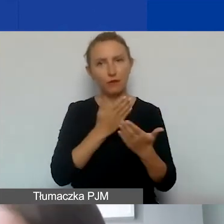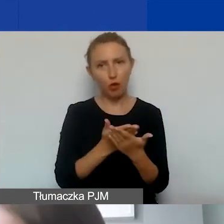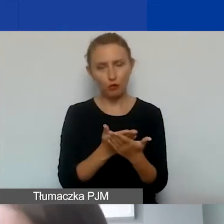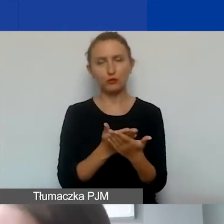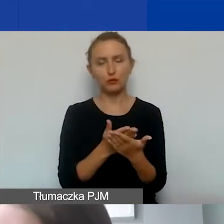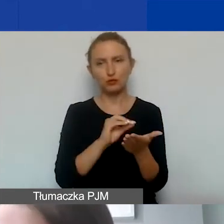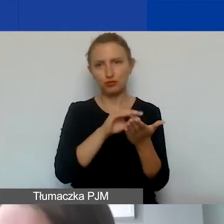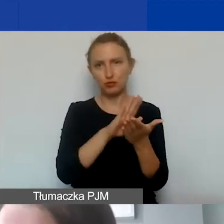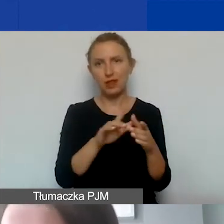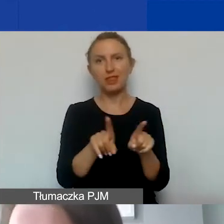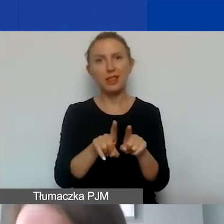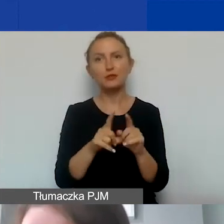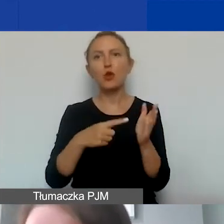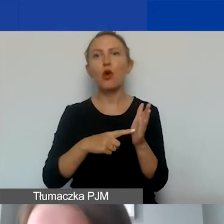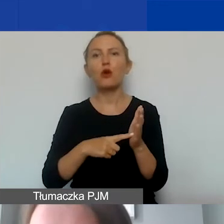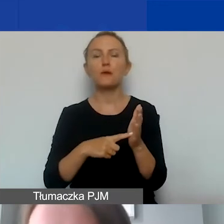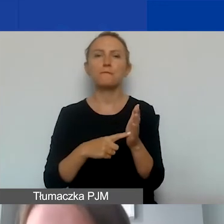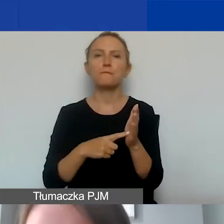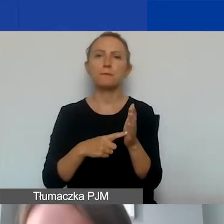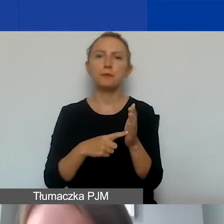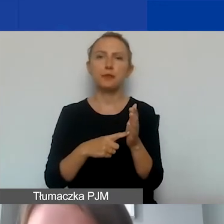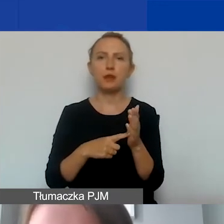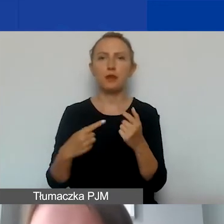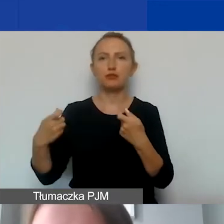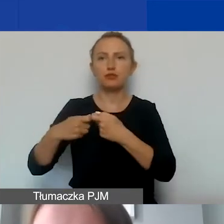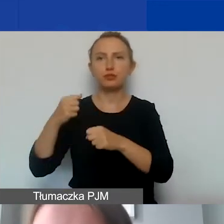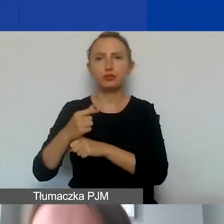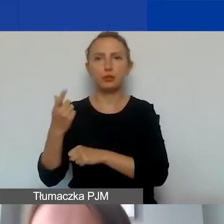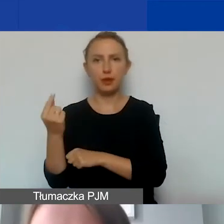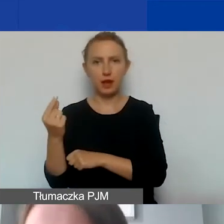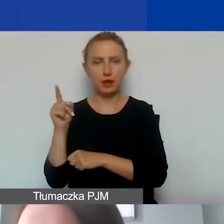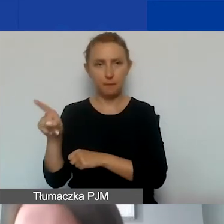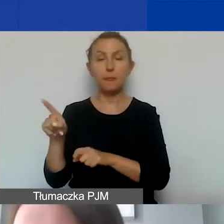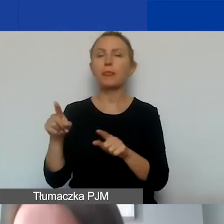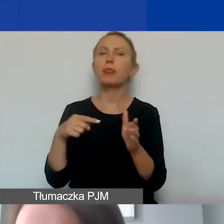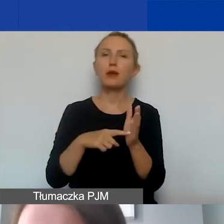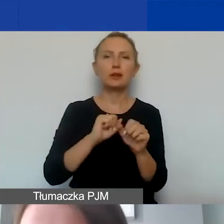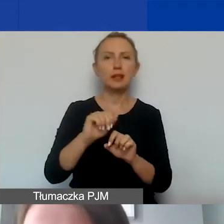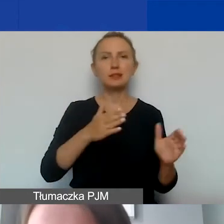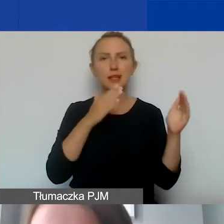a także te, które dotyczą ewentualnego partnerstwa. Tutaj mamy kolejny graf,